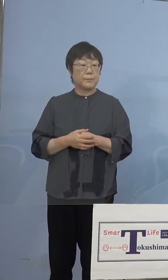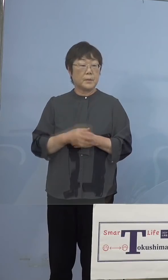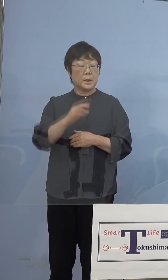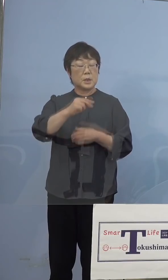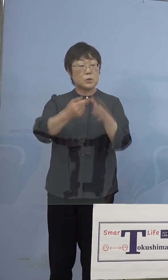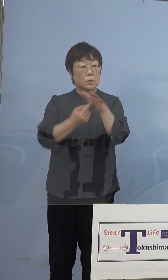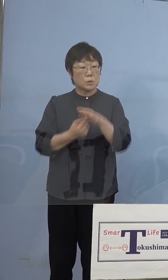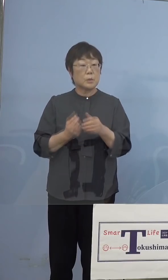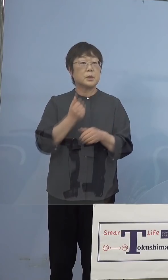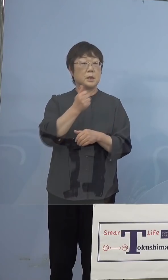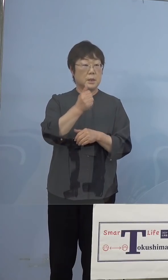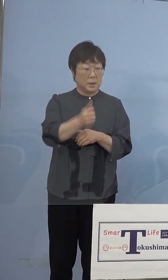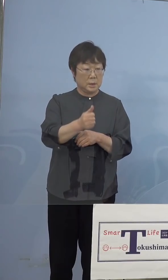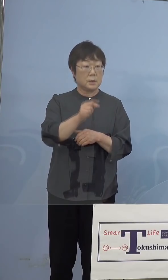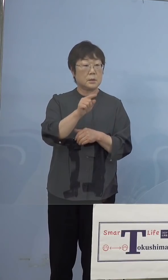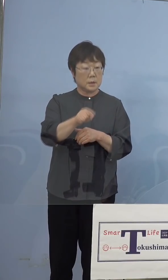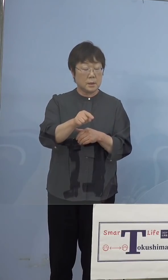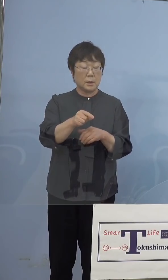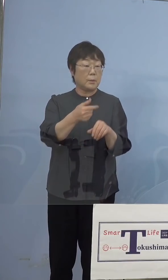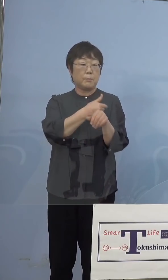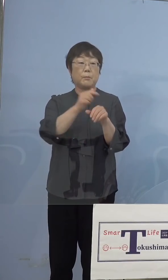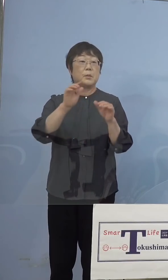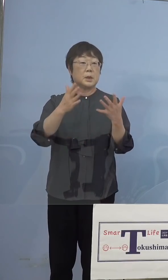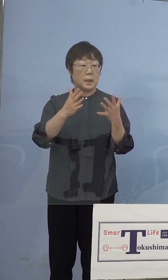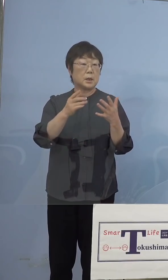そこでは打たないという方針だったと